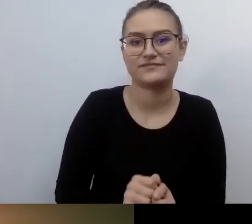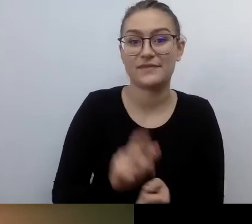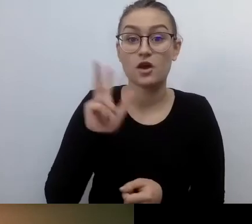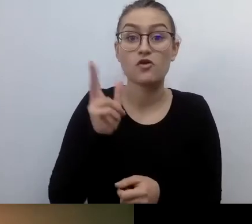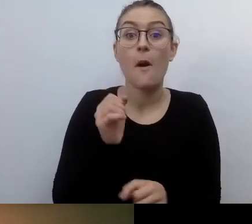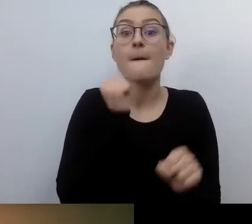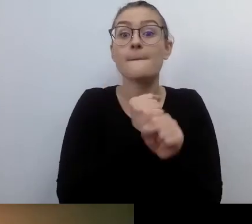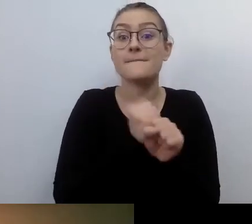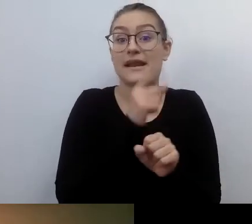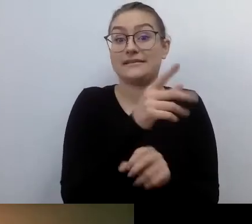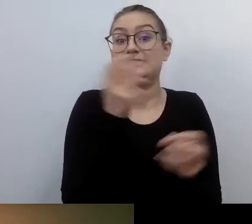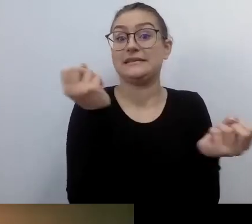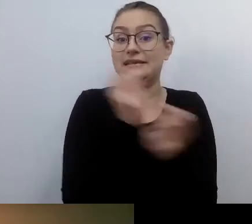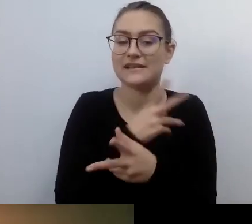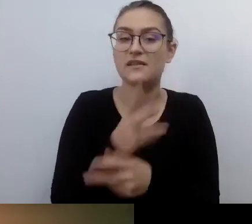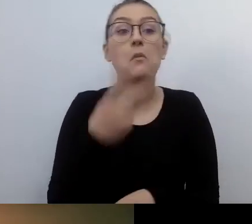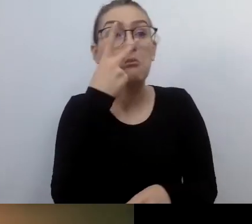kiedy widzi, że idzie osoba z niepełnosprawnością wzroku,